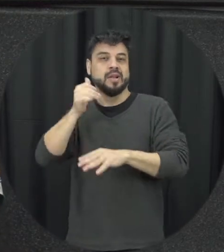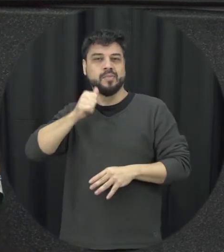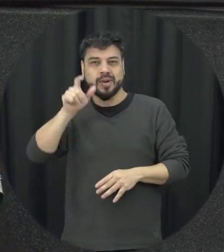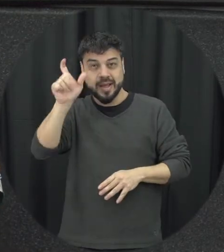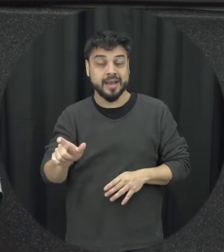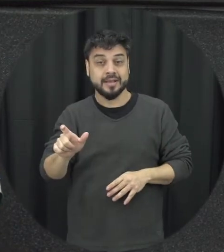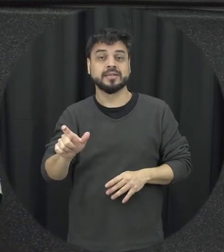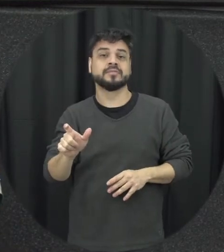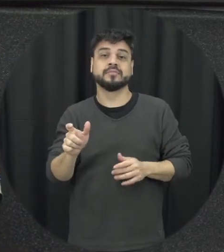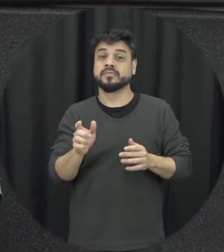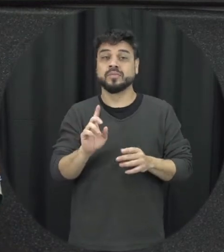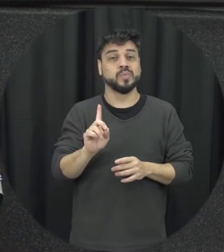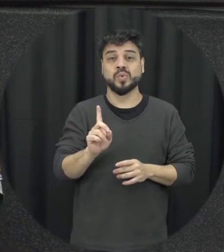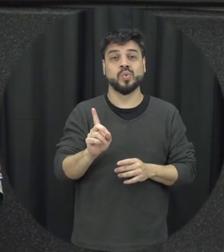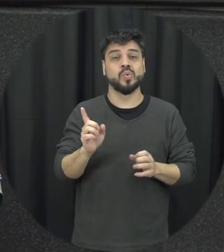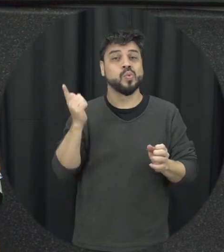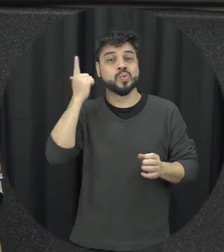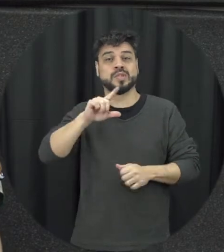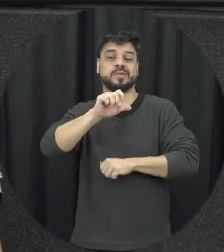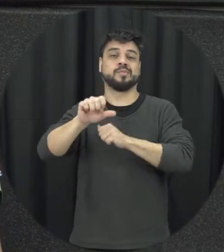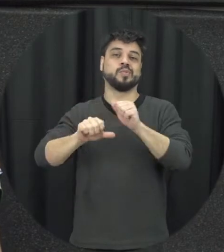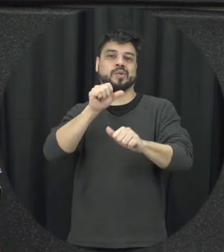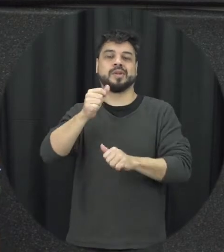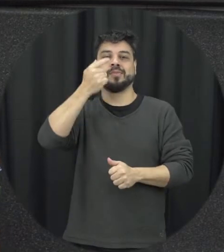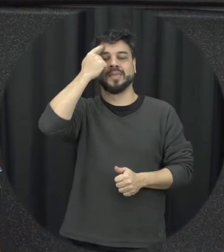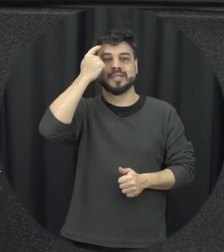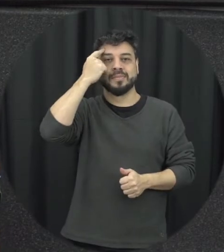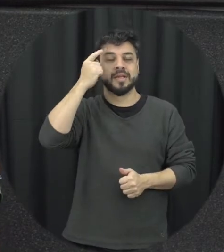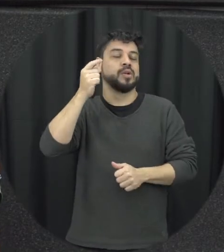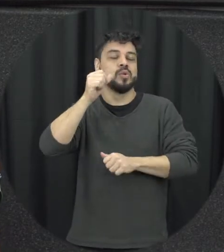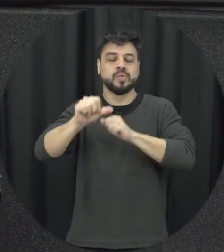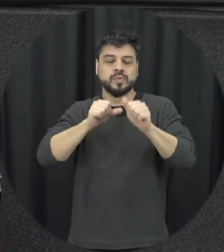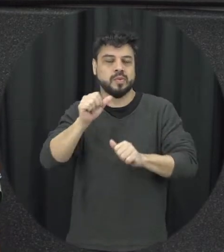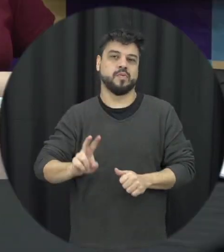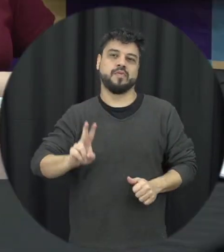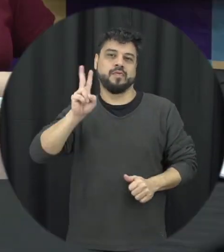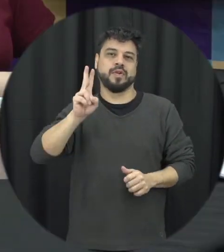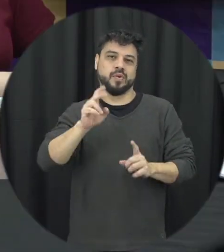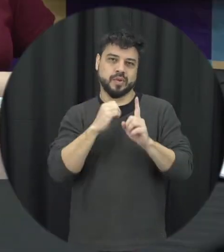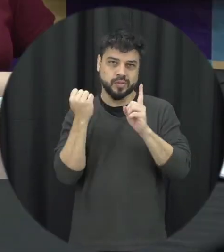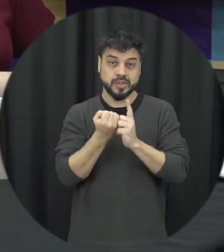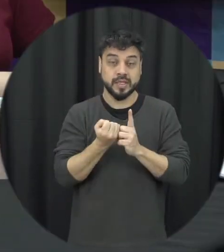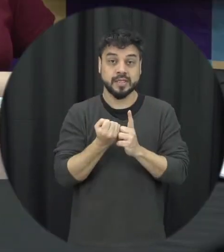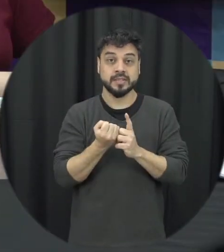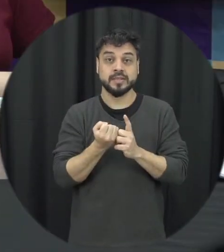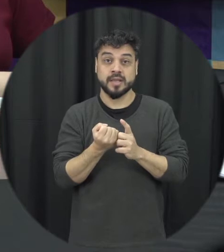gente consiga fazer uma mudança de mentalidade de valores sociais então que a gente quer com a lei